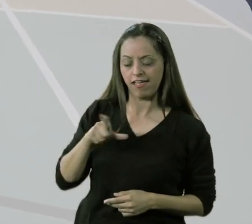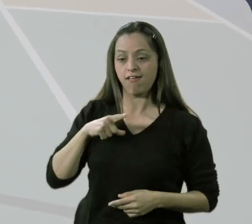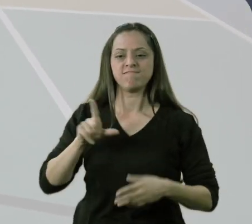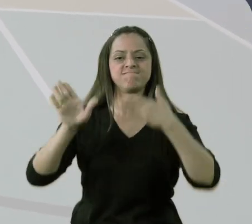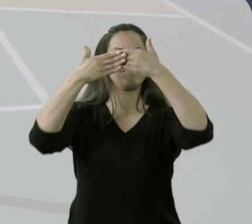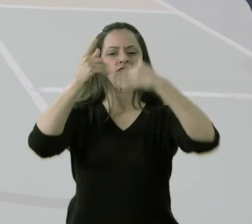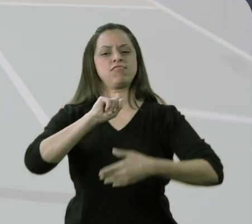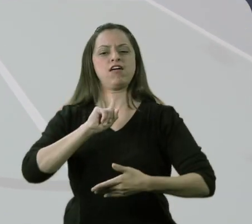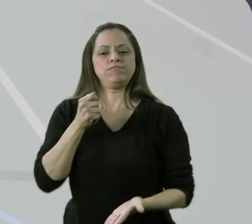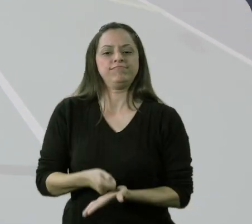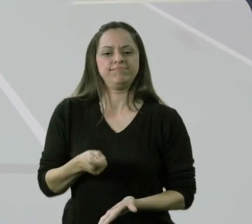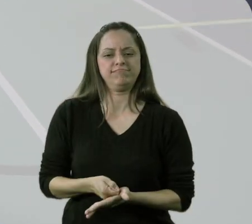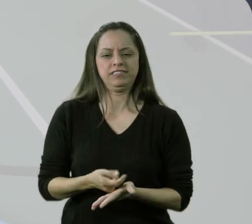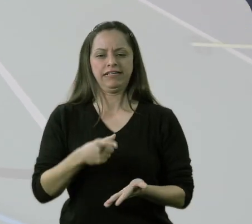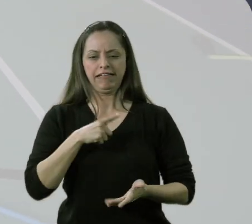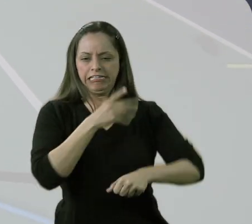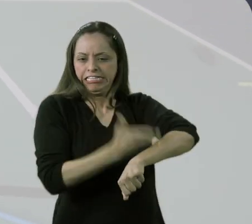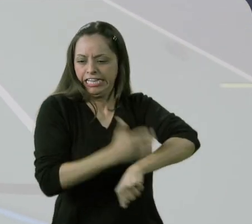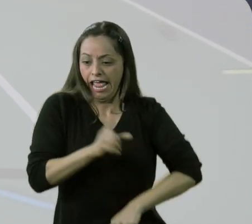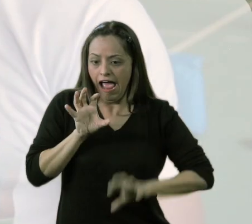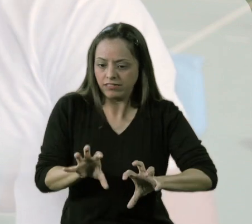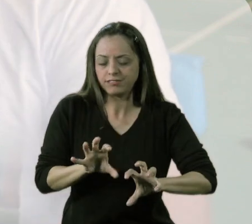se eu me fechar no movimento técnico nesse momento, na base,